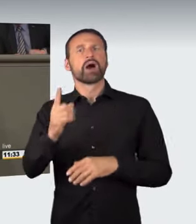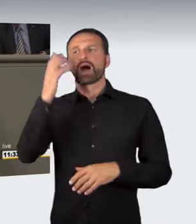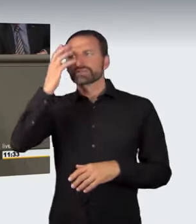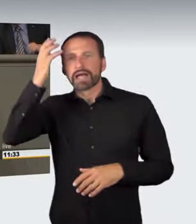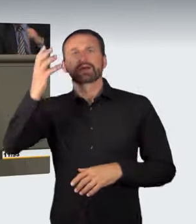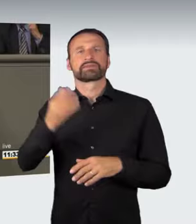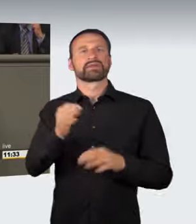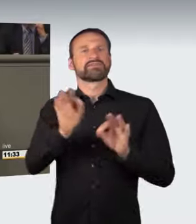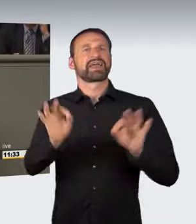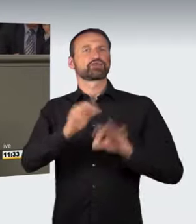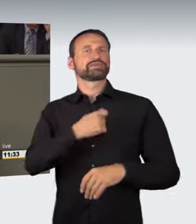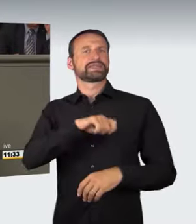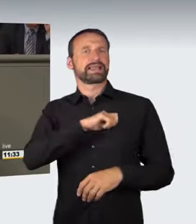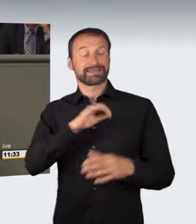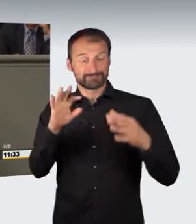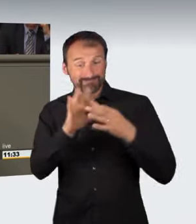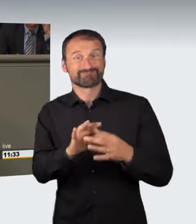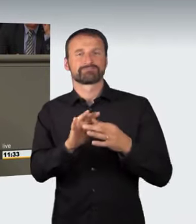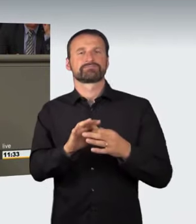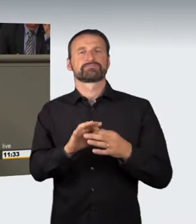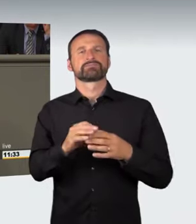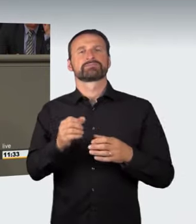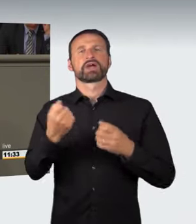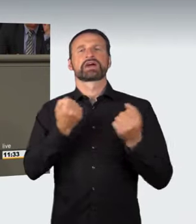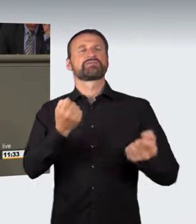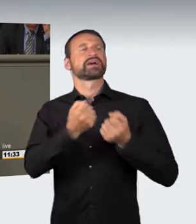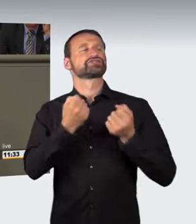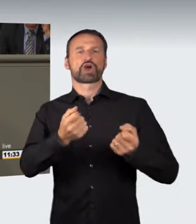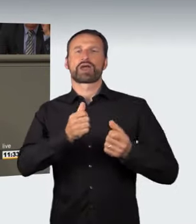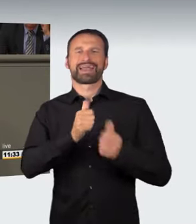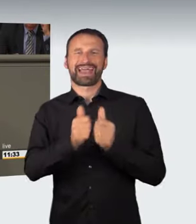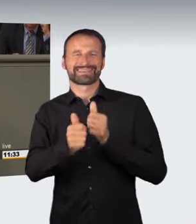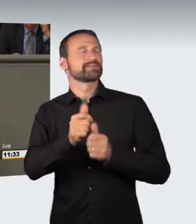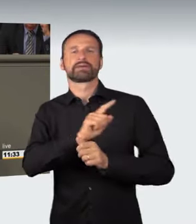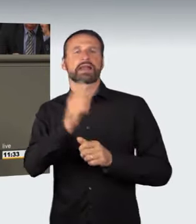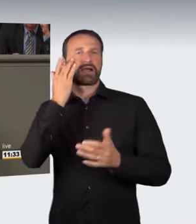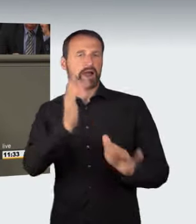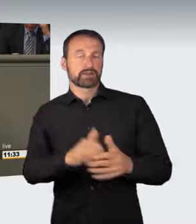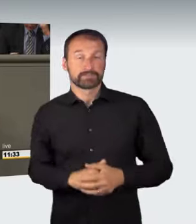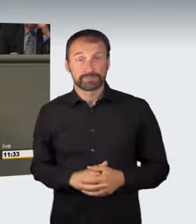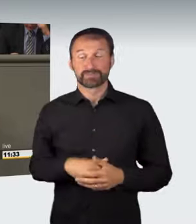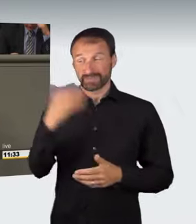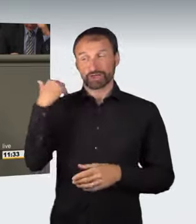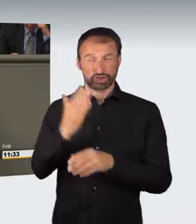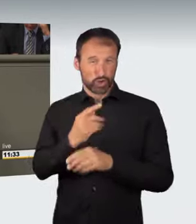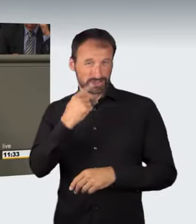auf illegale Kraftfahrzeugrennen vor; es ist schon angesprochen worden. So soll, auch nach Änderungen durch die Koalition,